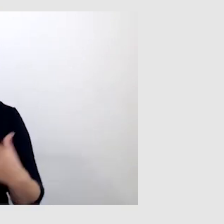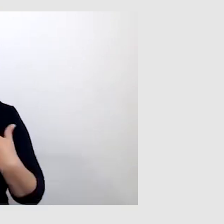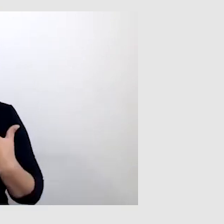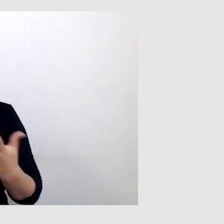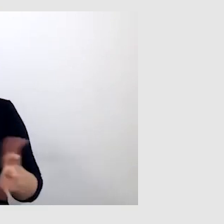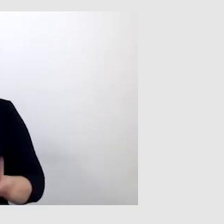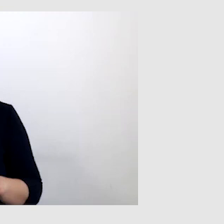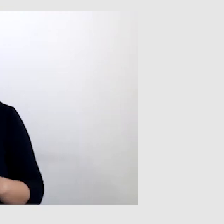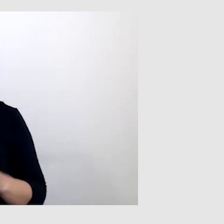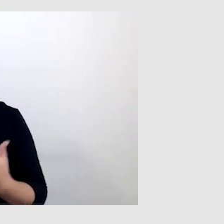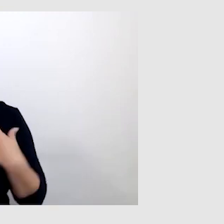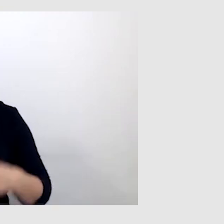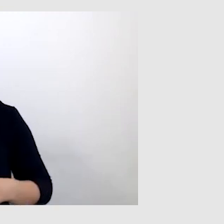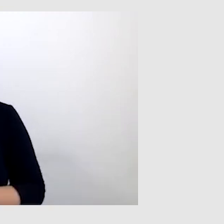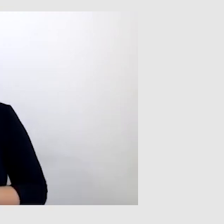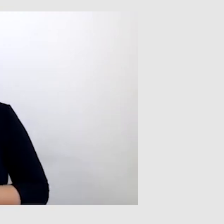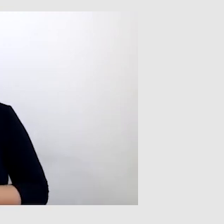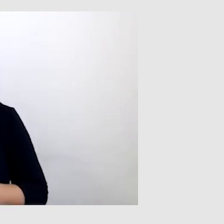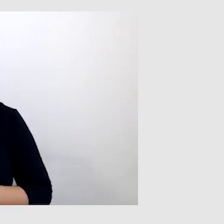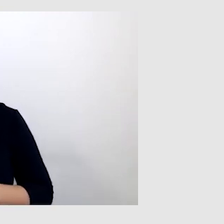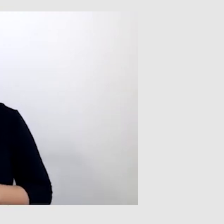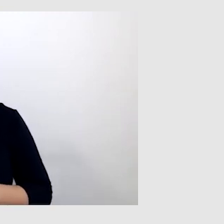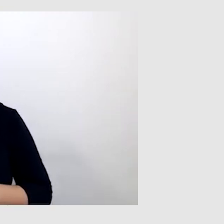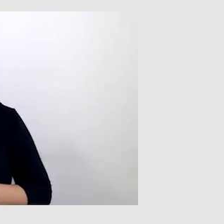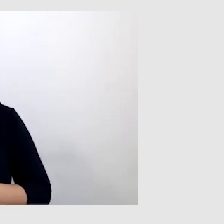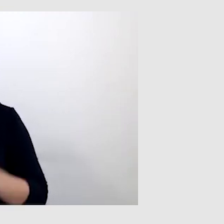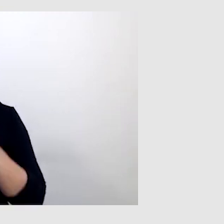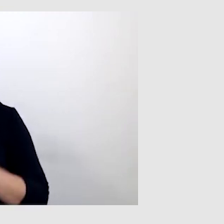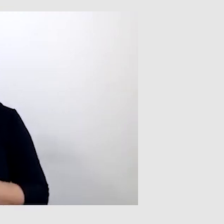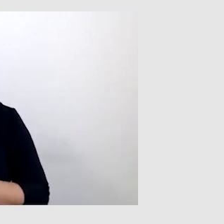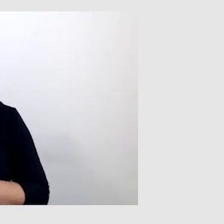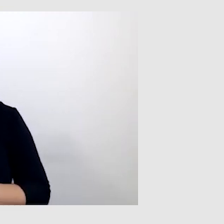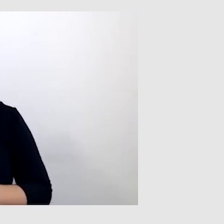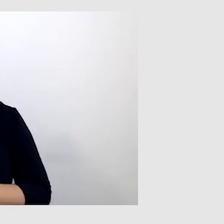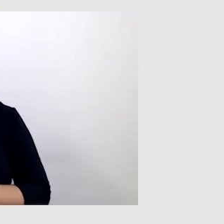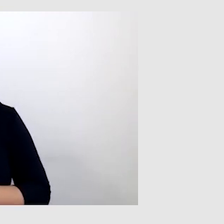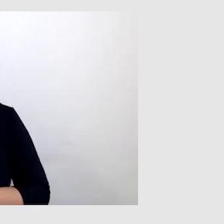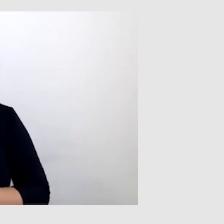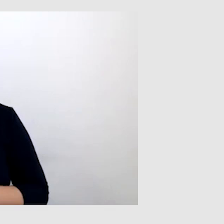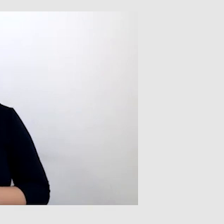jako osoba słysząca. Jeśli ktoś bardzo wyraźnie mówi, bardzo dobrze porusza wargami.